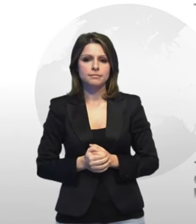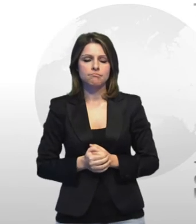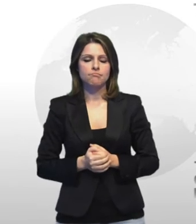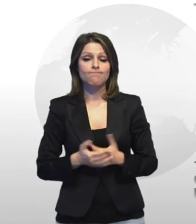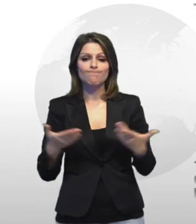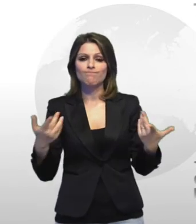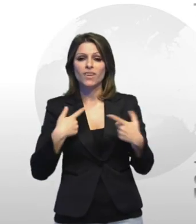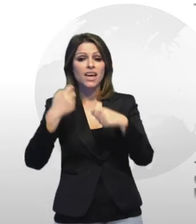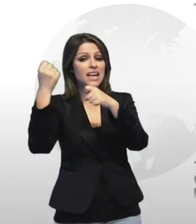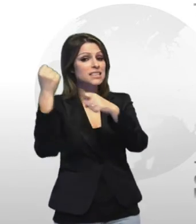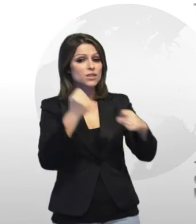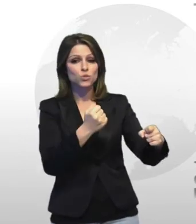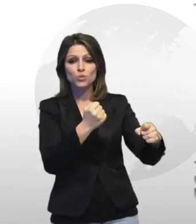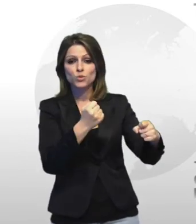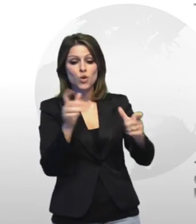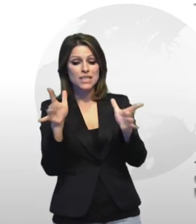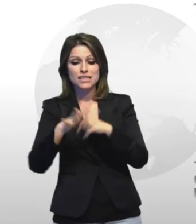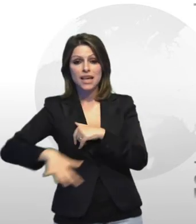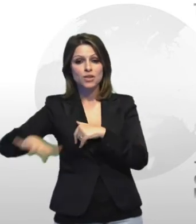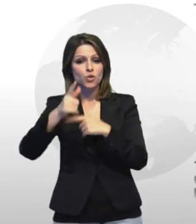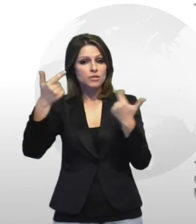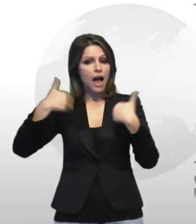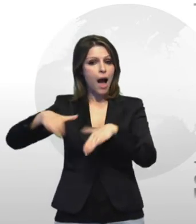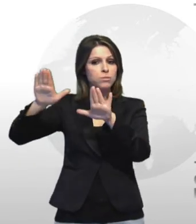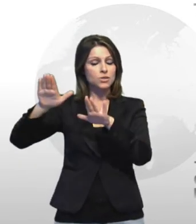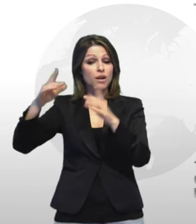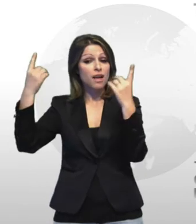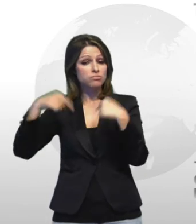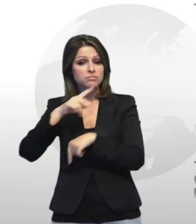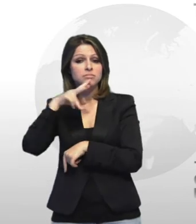le istituzioni hanno abbandonato india settore denuncia il e direttore di